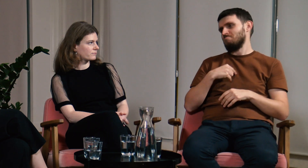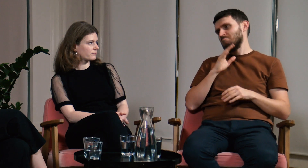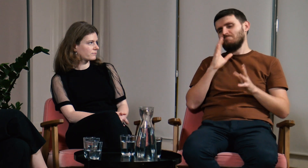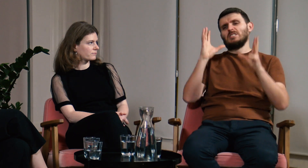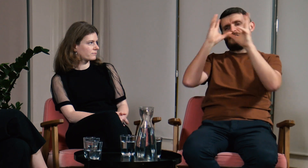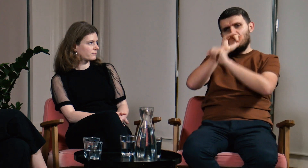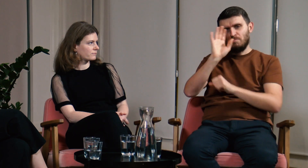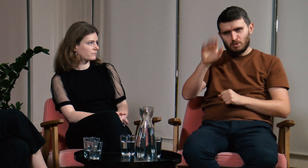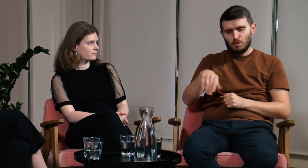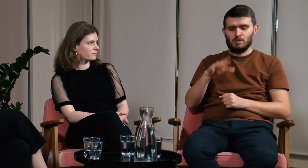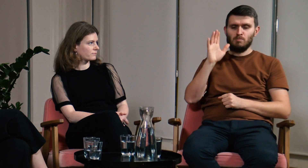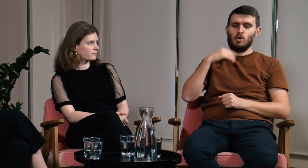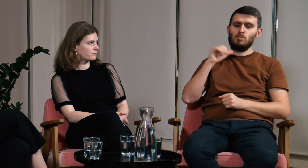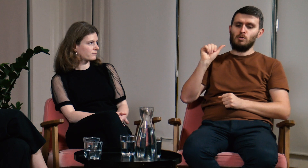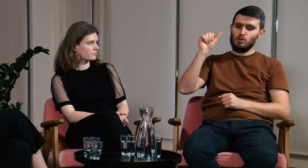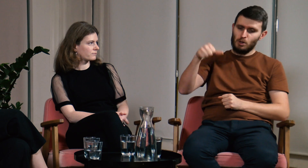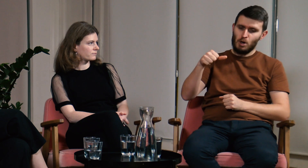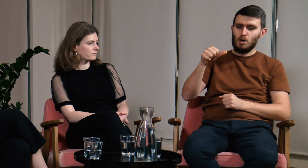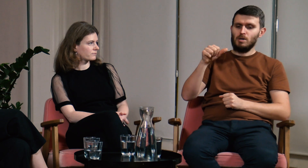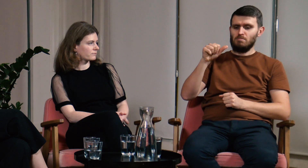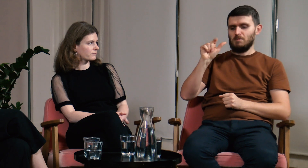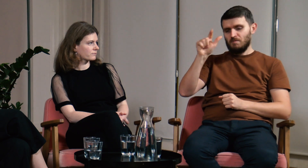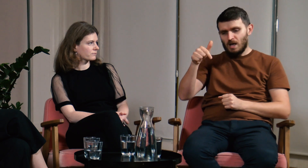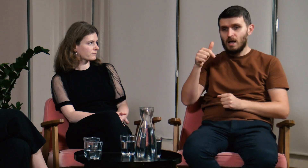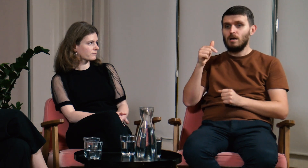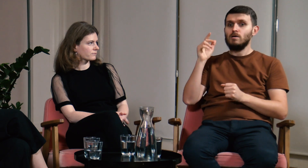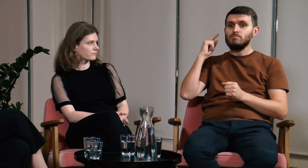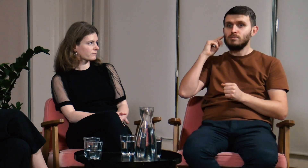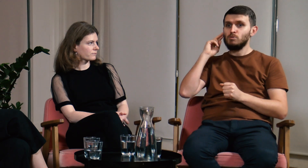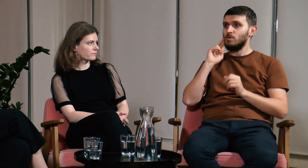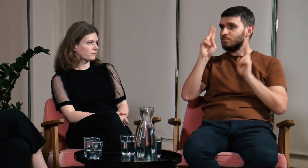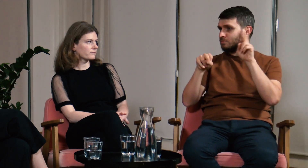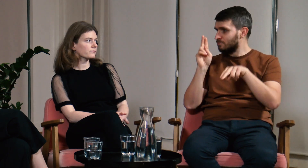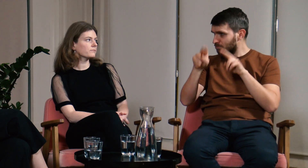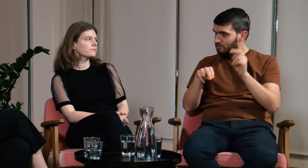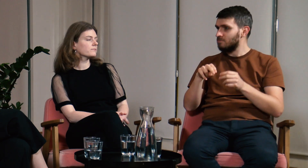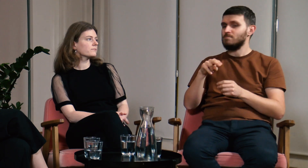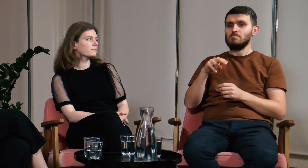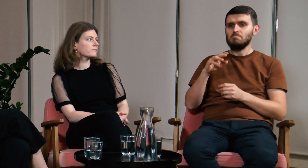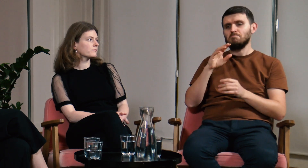Zapomniałem o tym. Minął rok, drugi, słyszałem, że wielu g/Głuchych uczęszcza na ten kierunek.